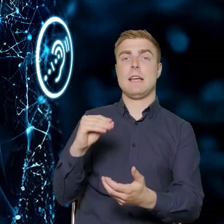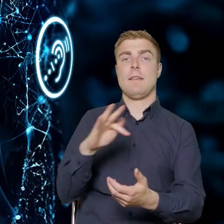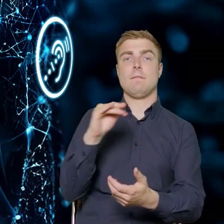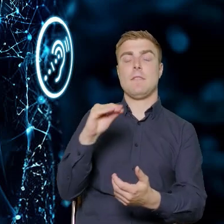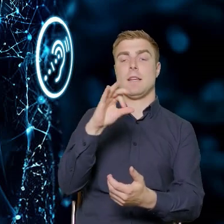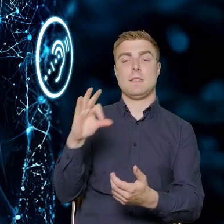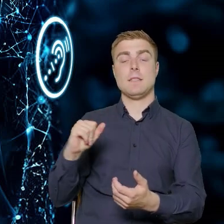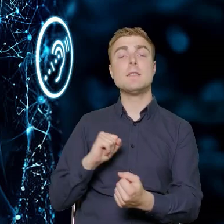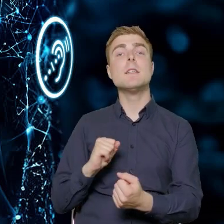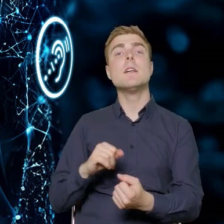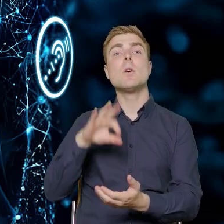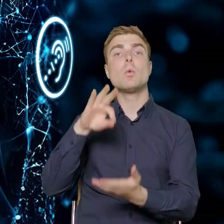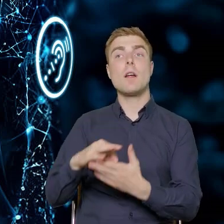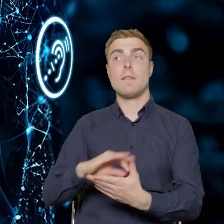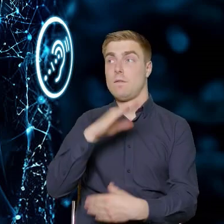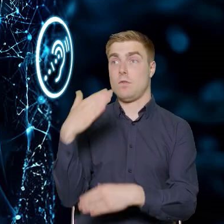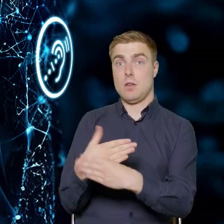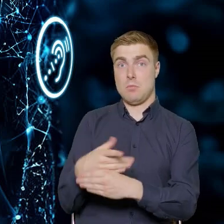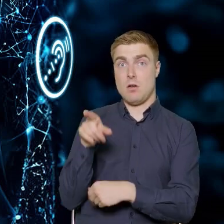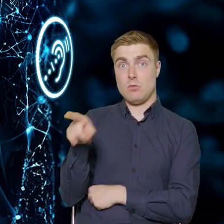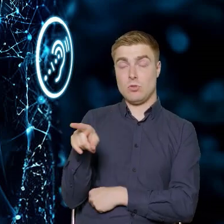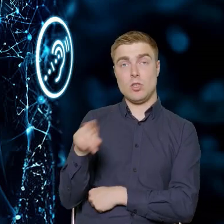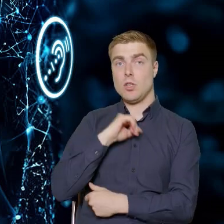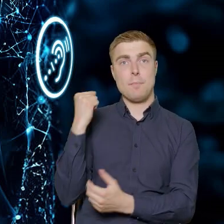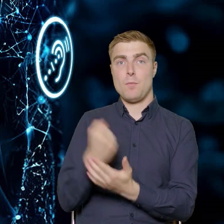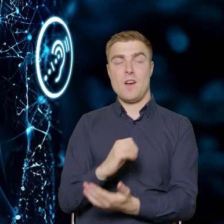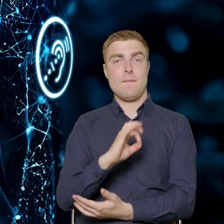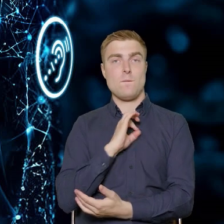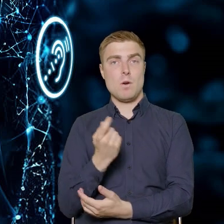więc przedsiębiorca nie będzie musiał wkładu własnego wnosić.